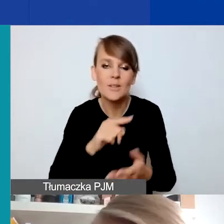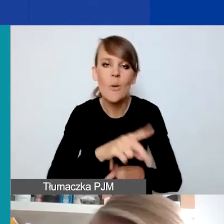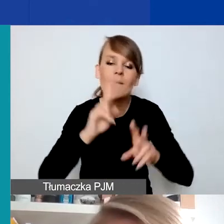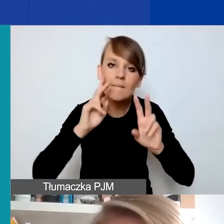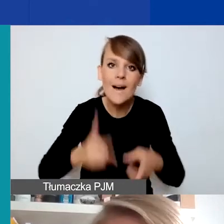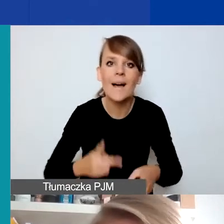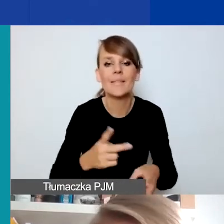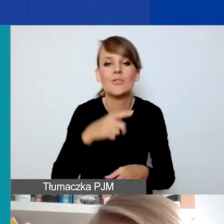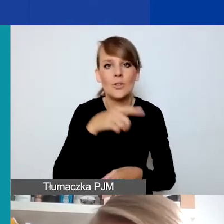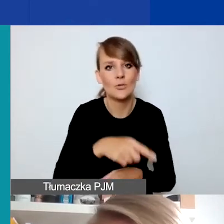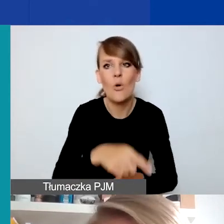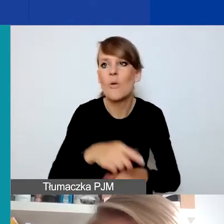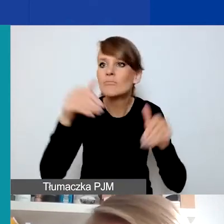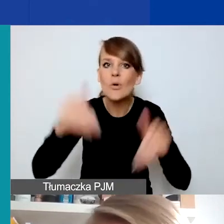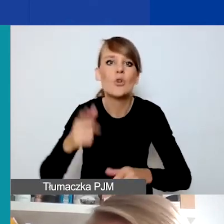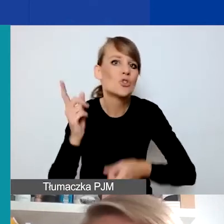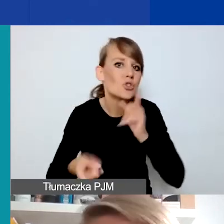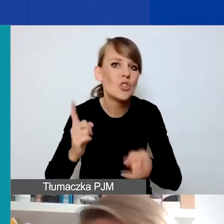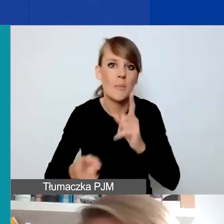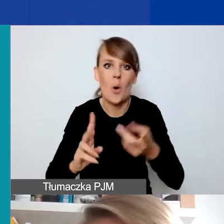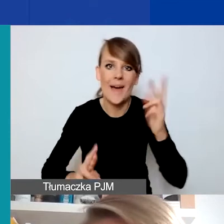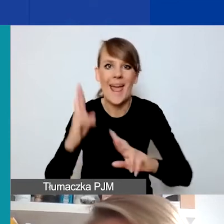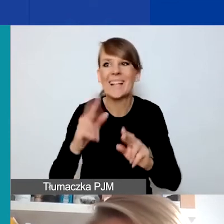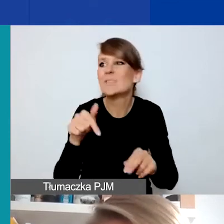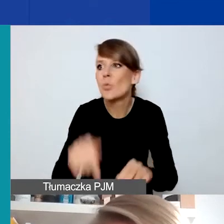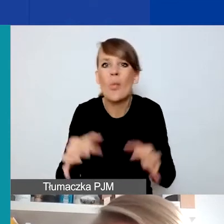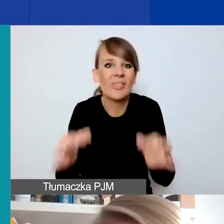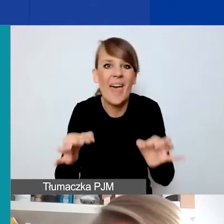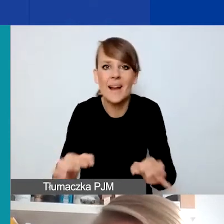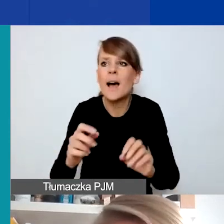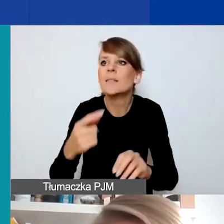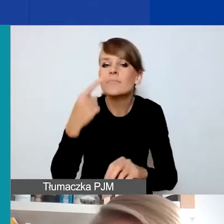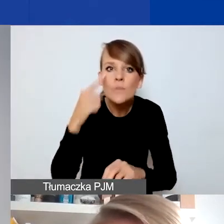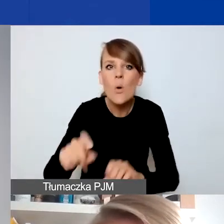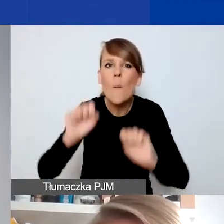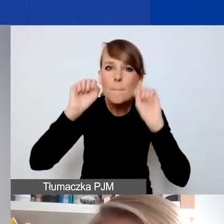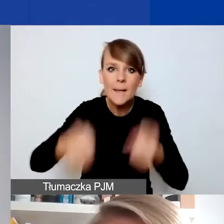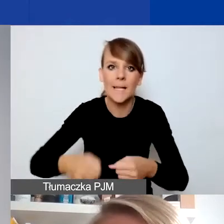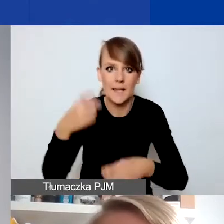jako możliwie szybka, tu i teraz reakcja na pilne problemy, które się faktycznie pojawiły.